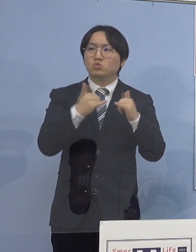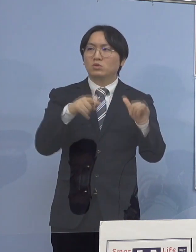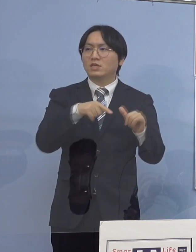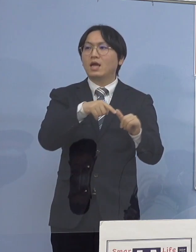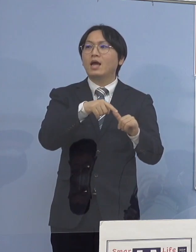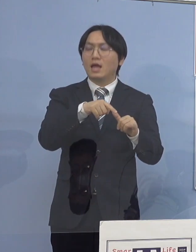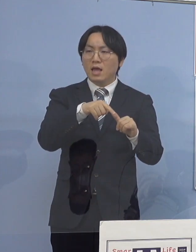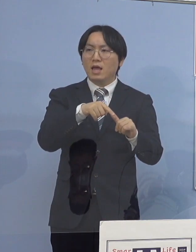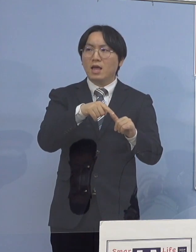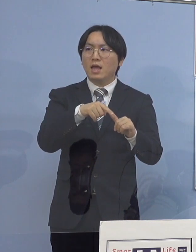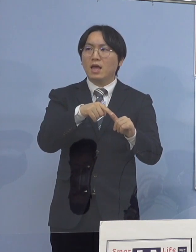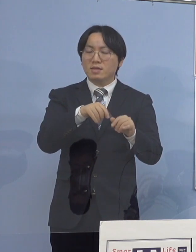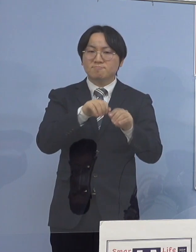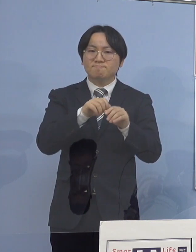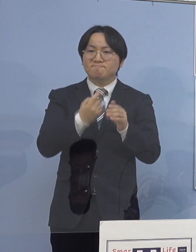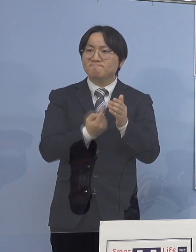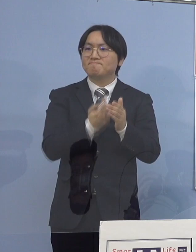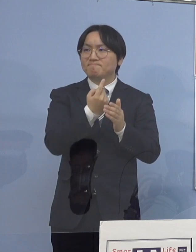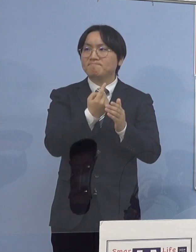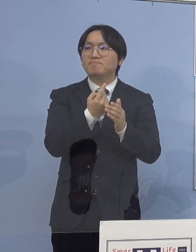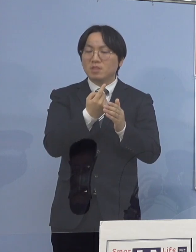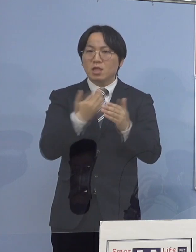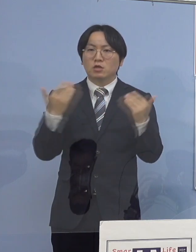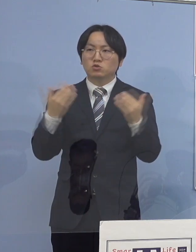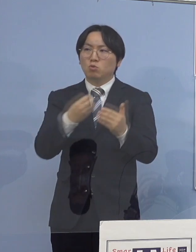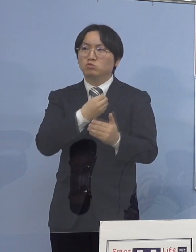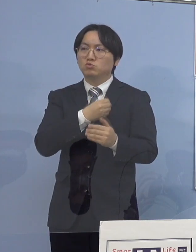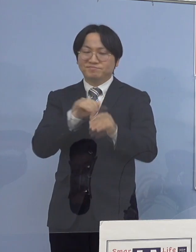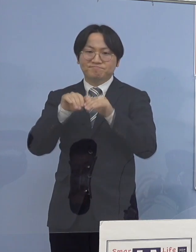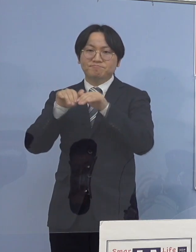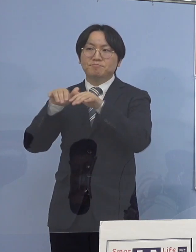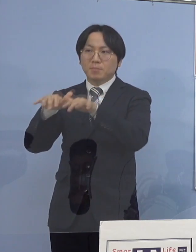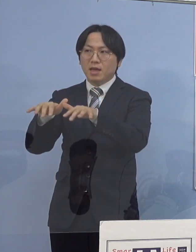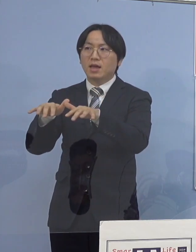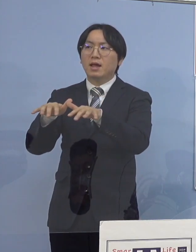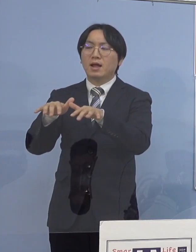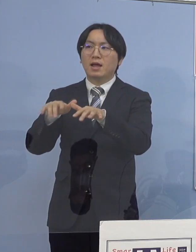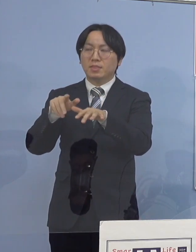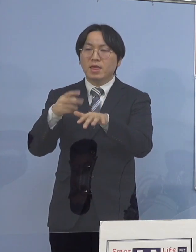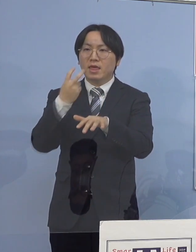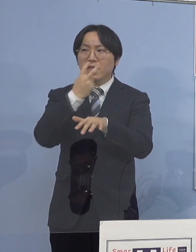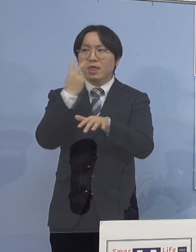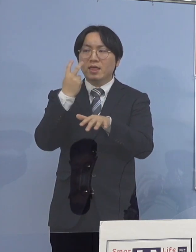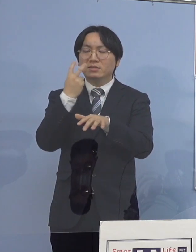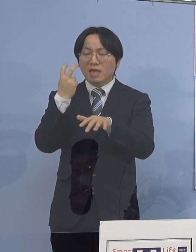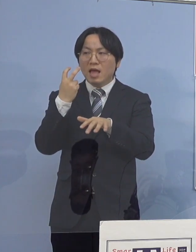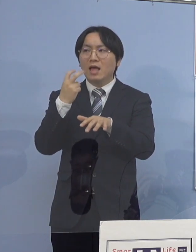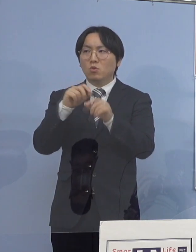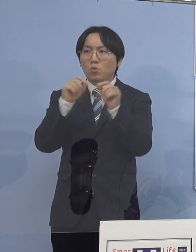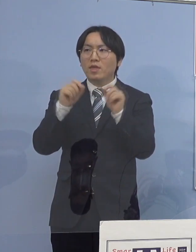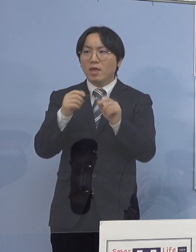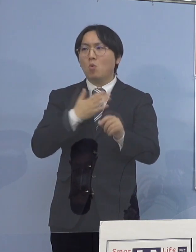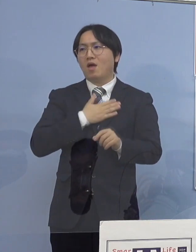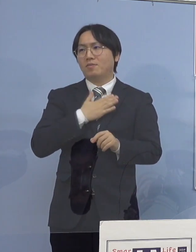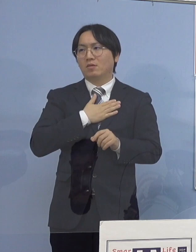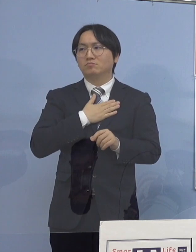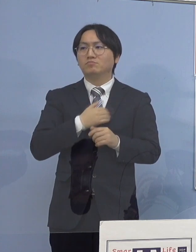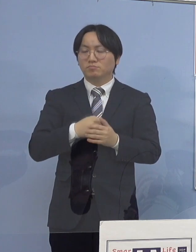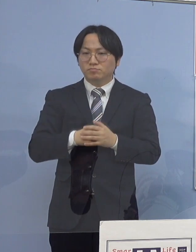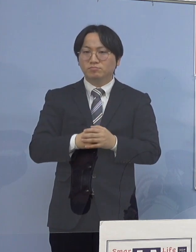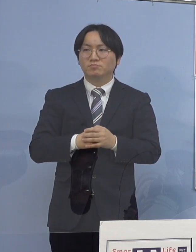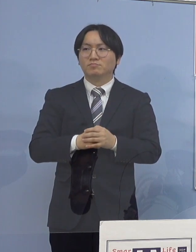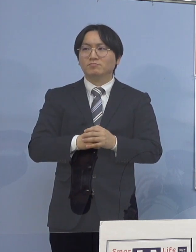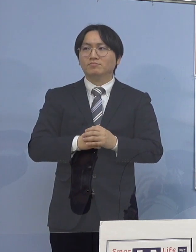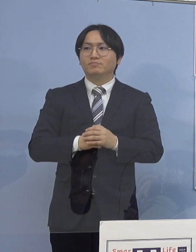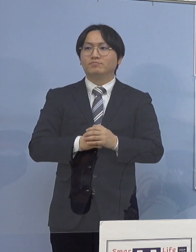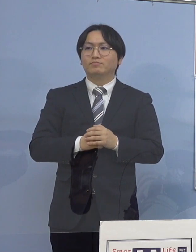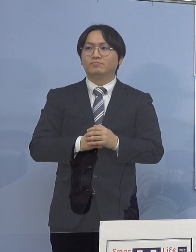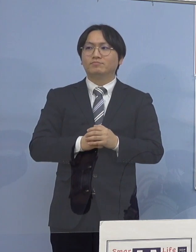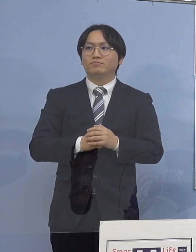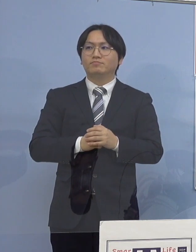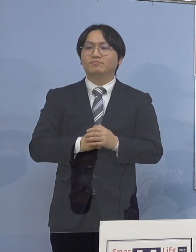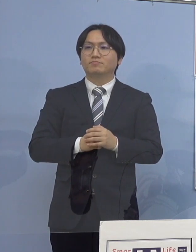入所者、そして職員 それらが検査で分かってきたということになります